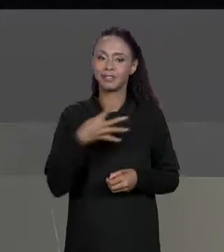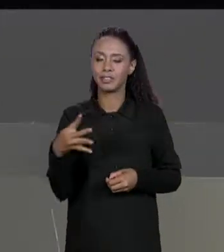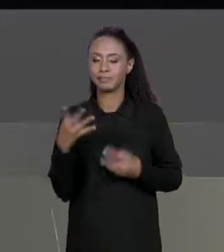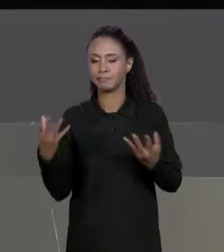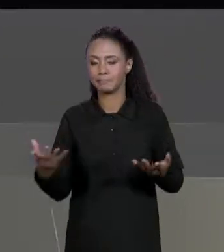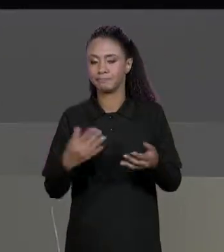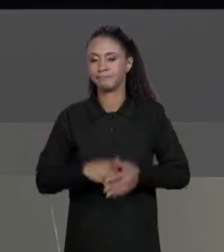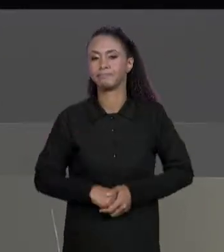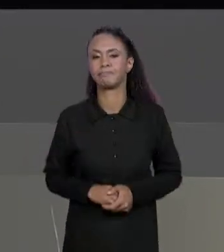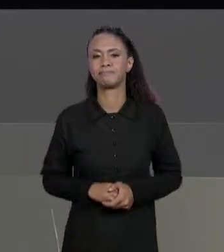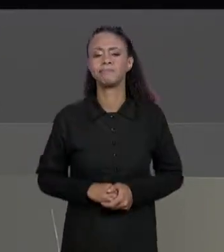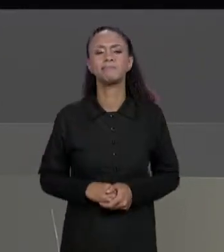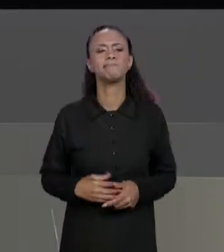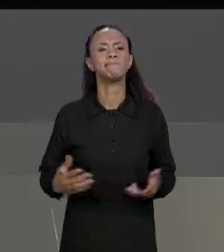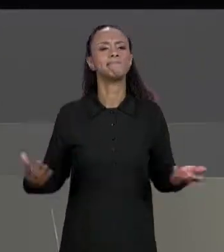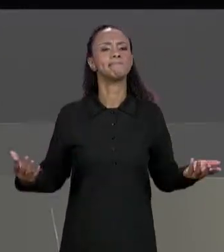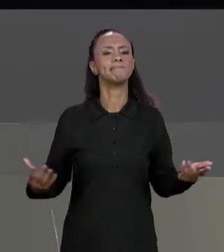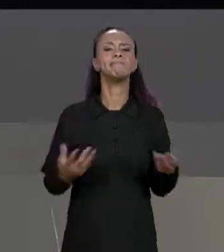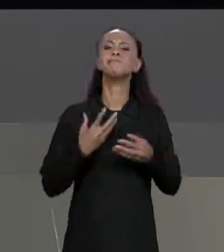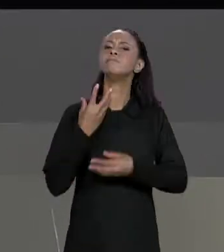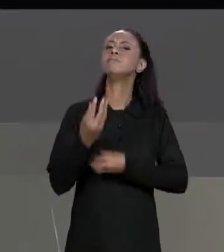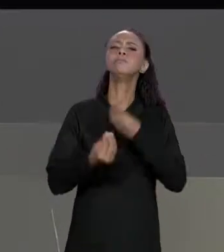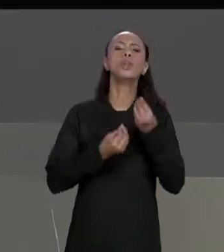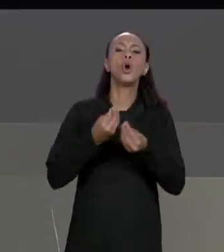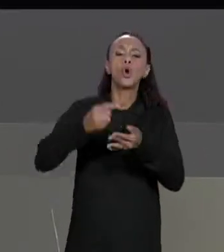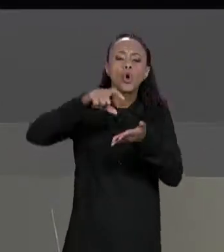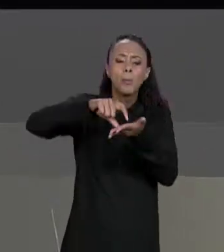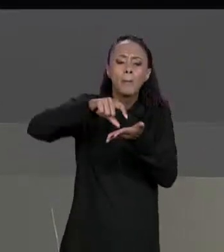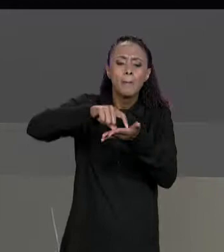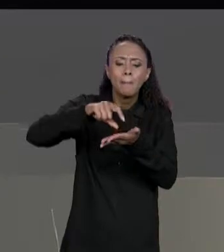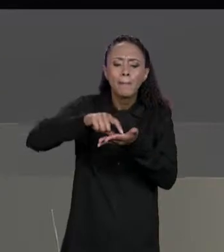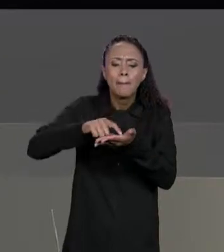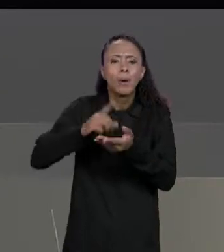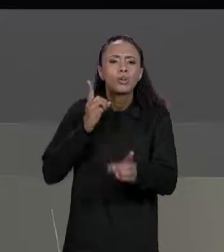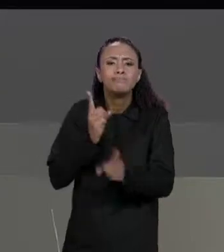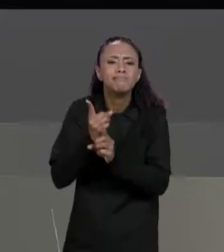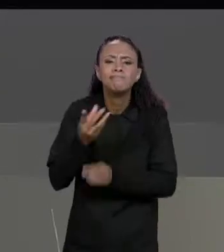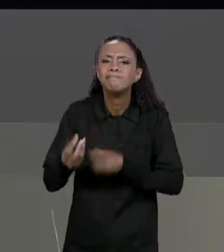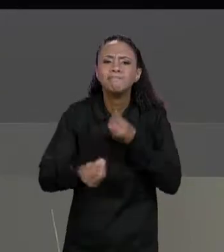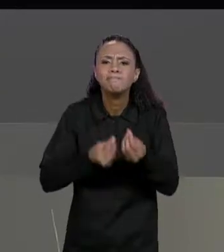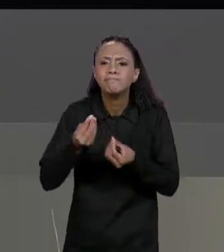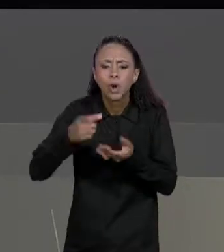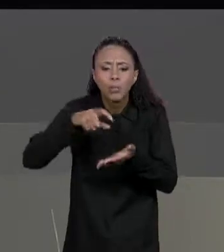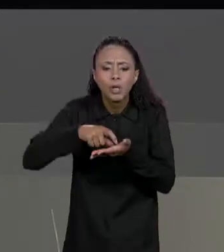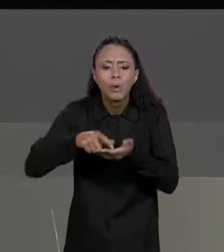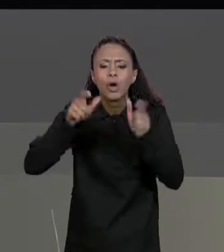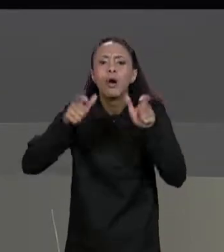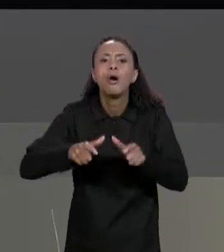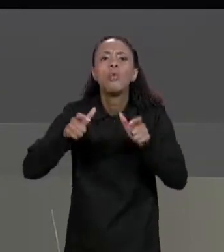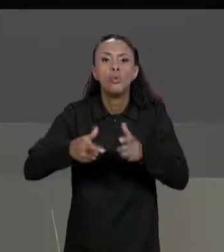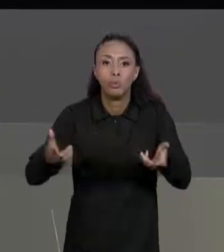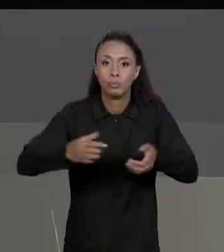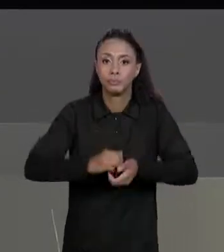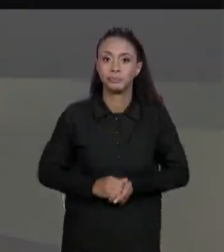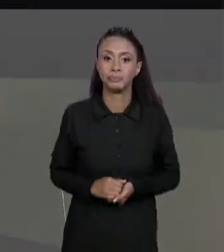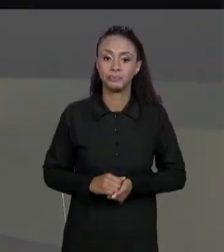MATRIZ NA MEMÓRIA? COMO FICA A MEMÓRIA DE ACESSO DE MODIFICAÇÃO DE VALORES NA NOSSA MATRIZ? VAMOS LEMBRAR